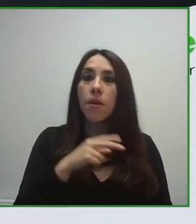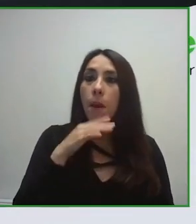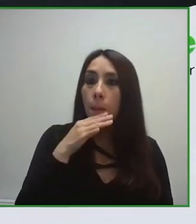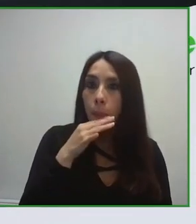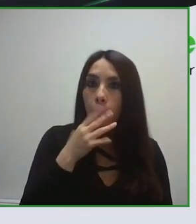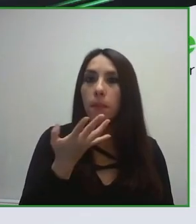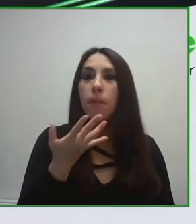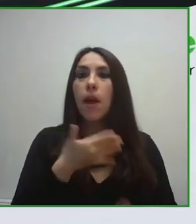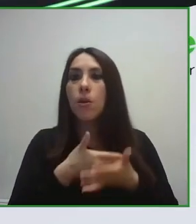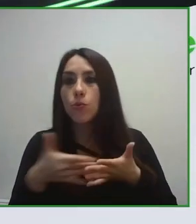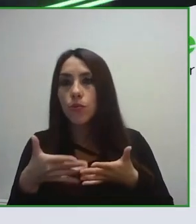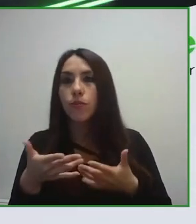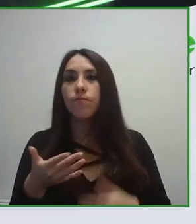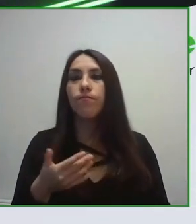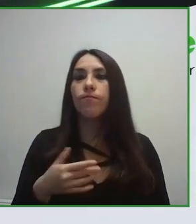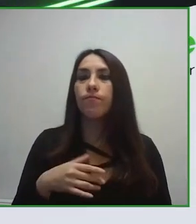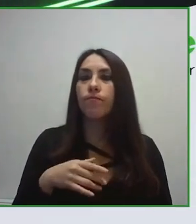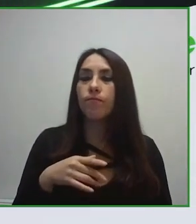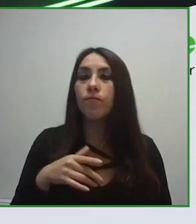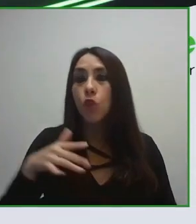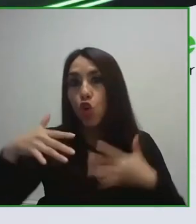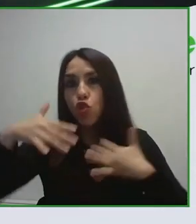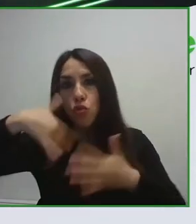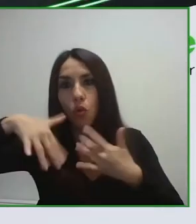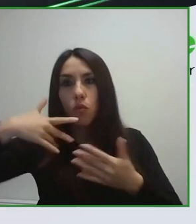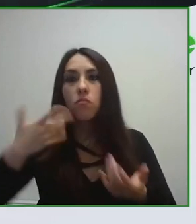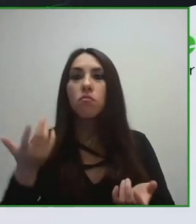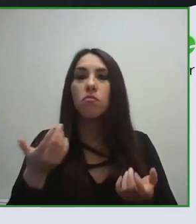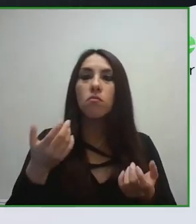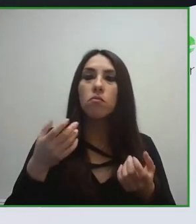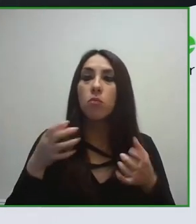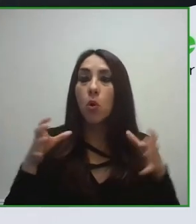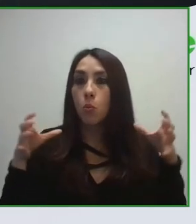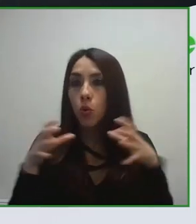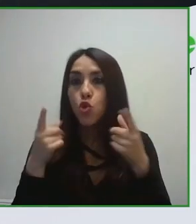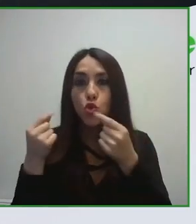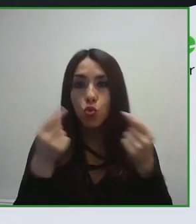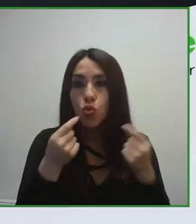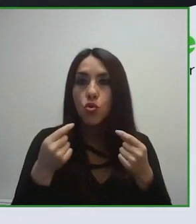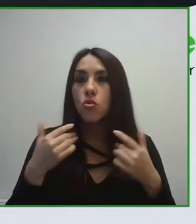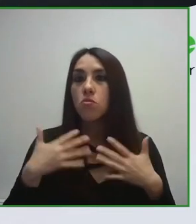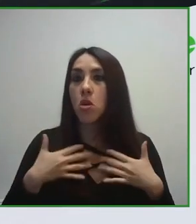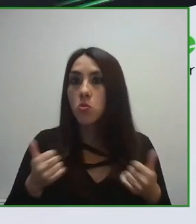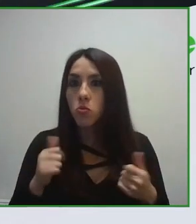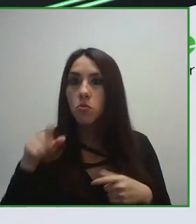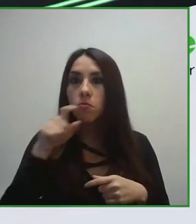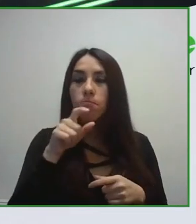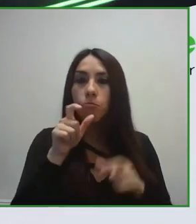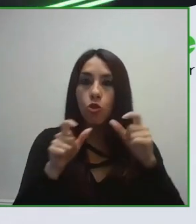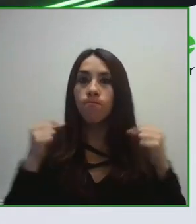del Turismo y de UNE. UNE es el organismo de estandarización español.